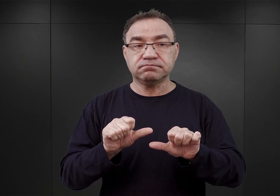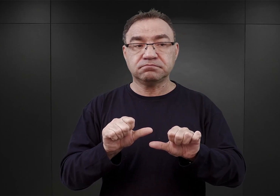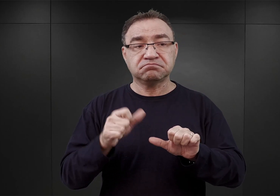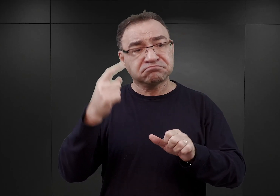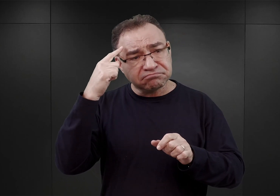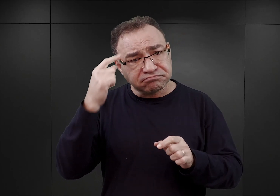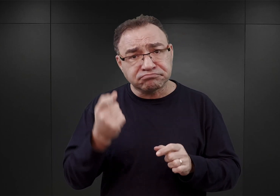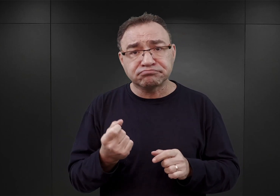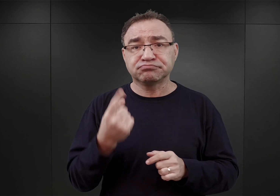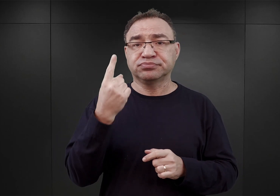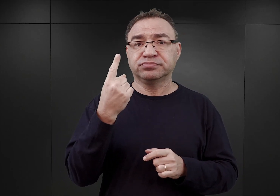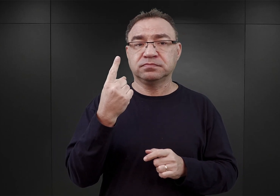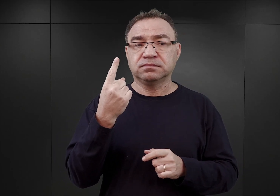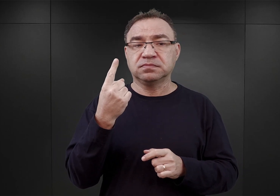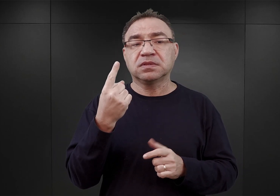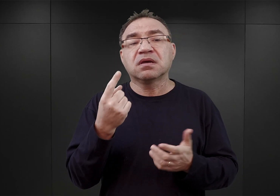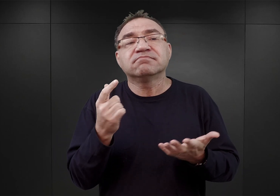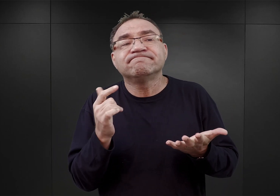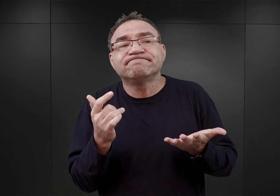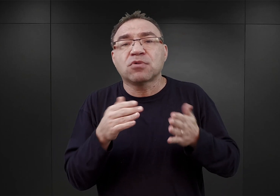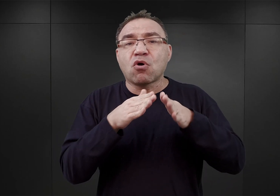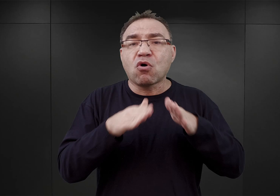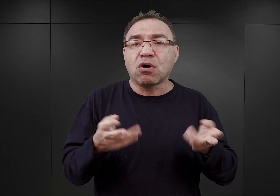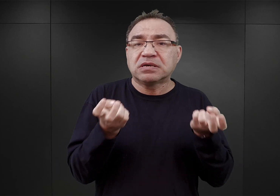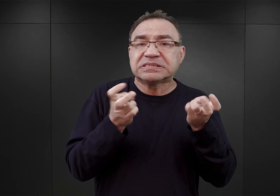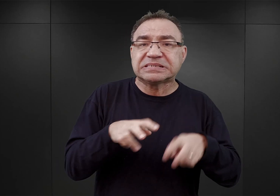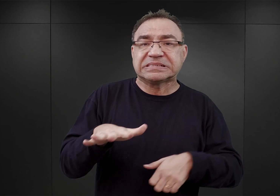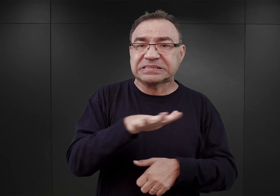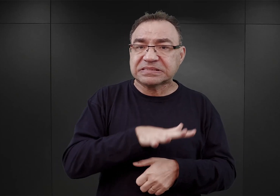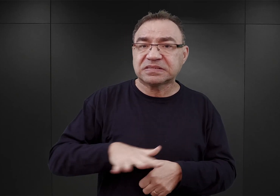ażeby jakiś obóz powstał na terenie Górnego Śląska,